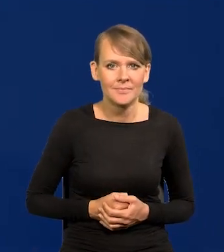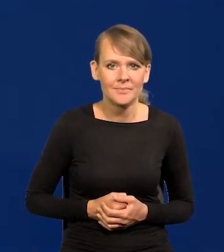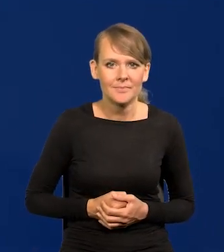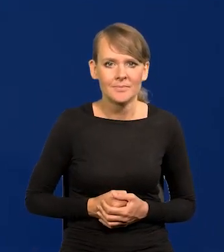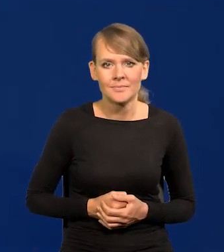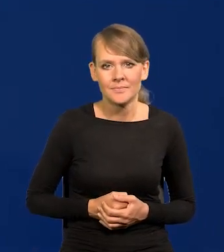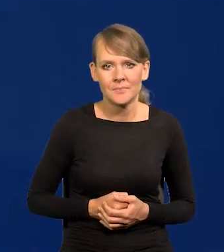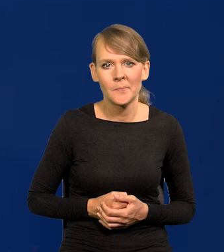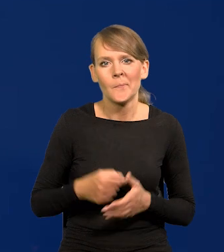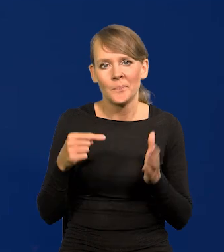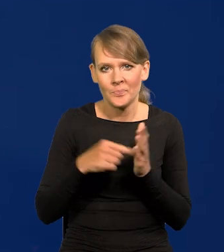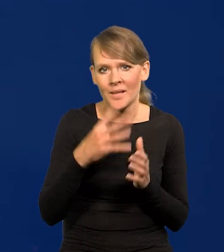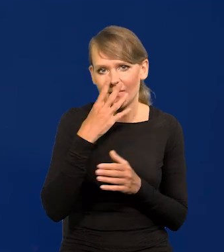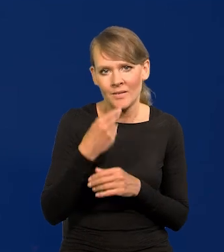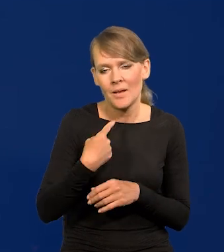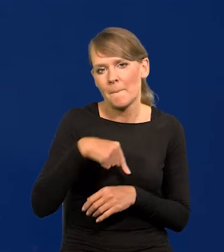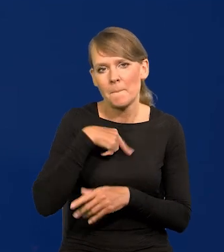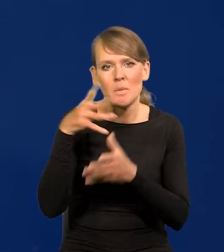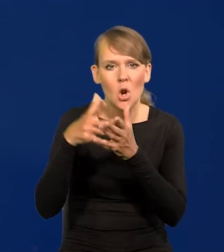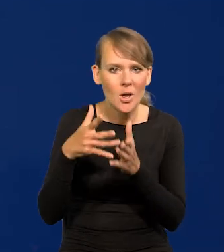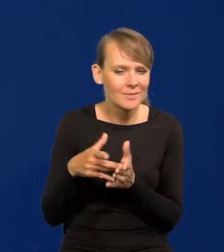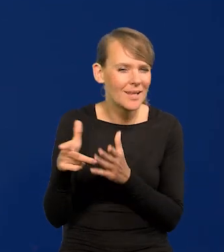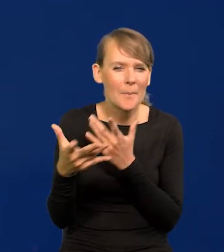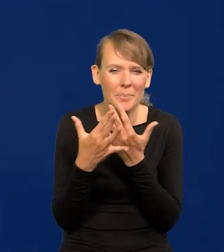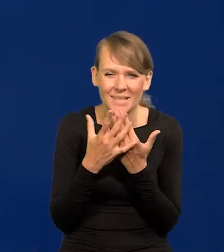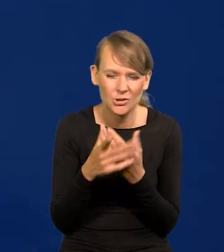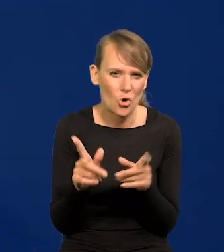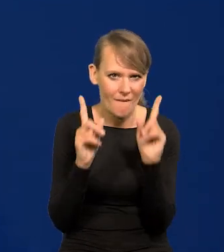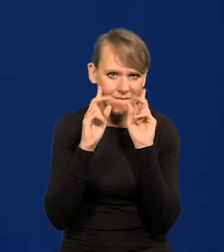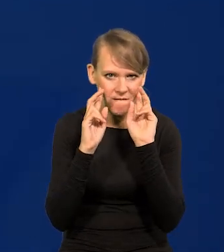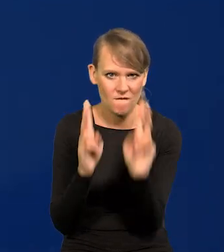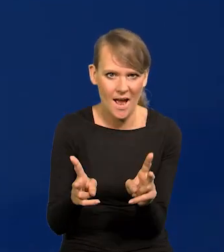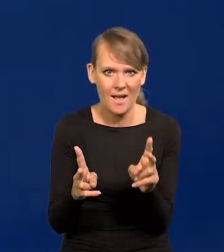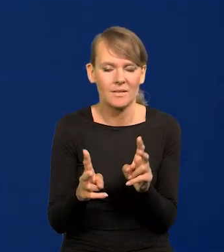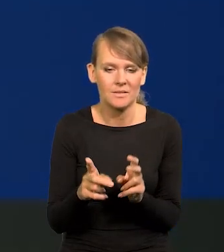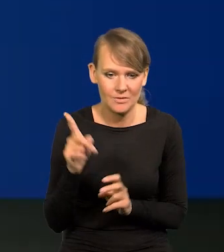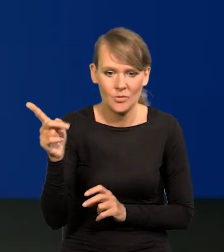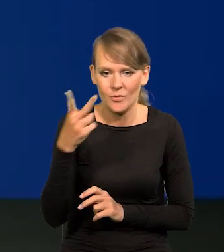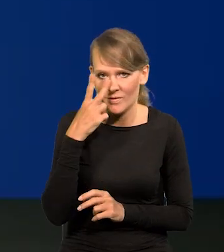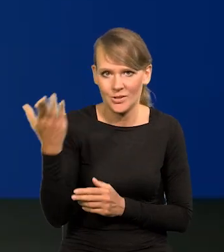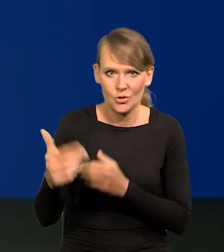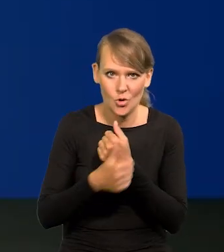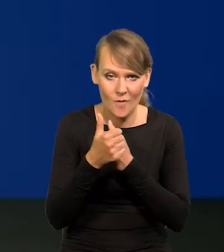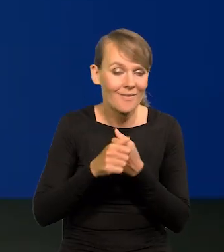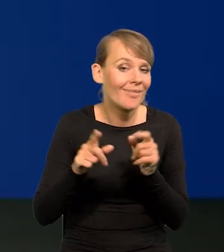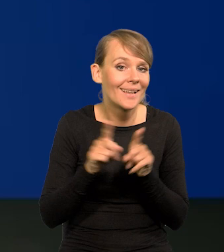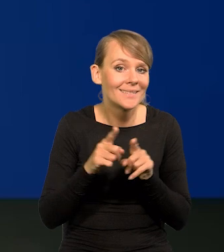Tak to wygląda, więc nasza projekcja jest najbliższa rzeczywistości, pokazuję na tym przykładzie. Ale tak samo jest z inflacją.